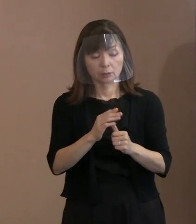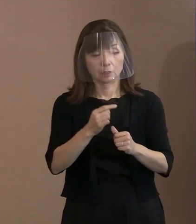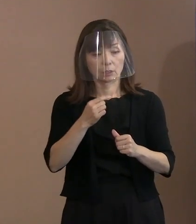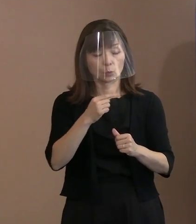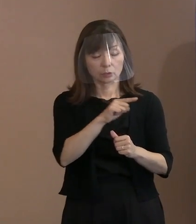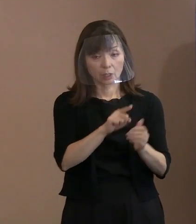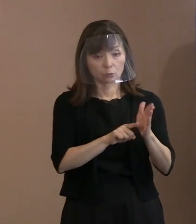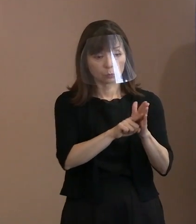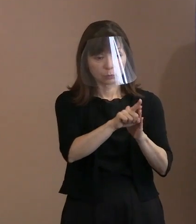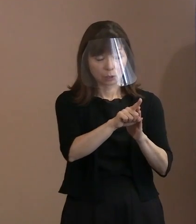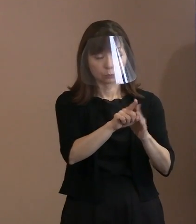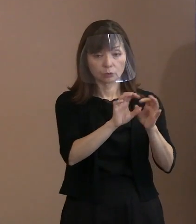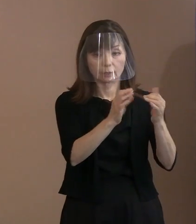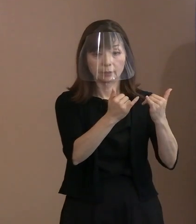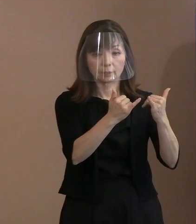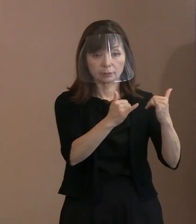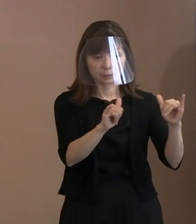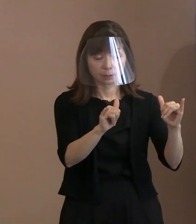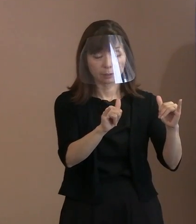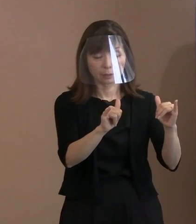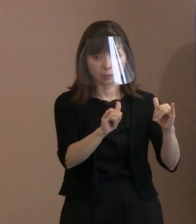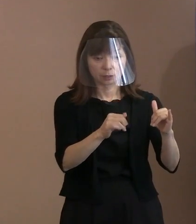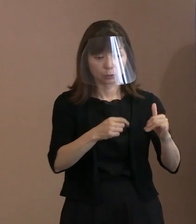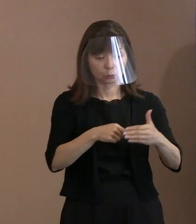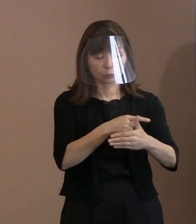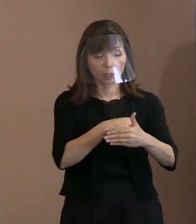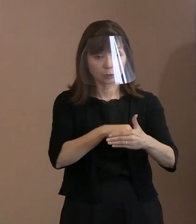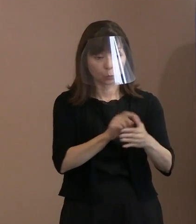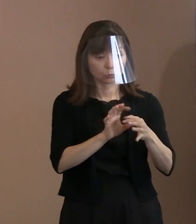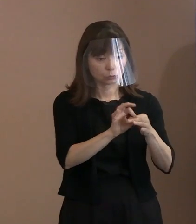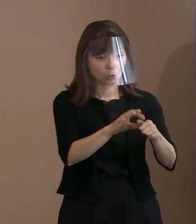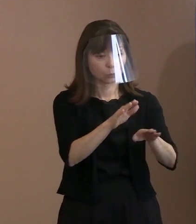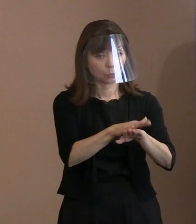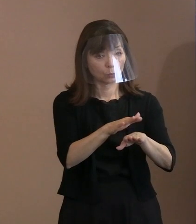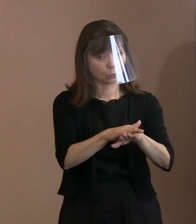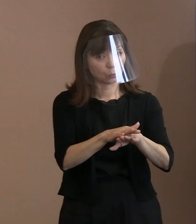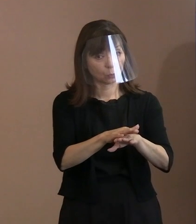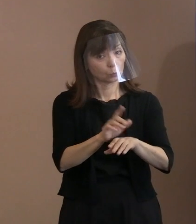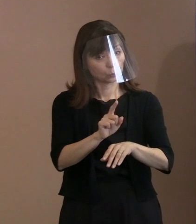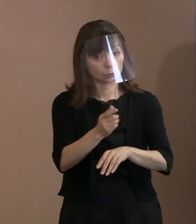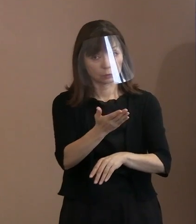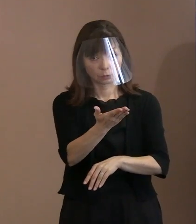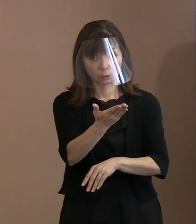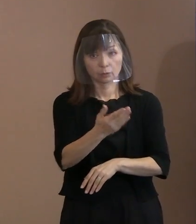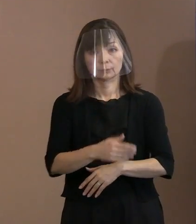この内容を広めていかれようとしているのか ということを教えてください｡